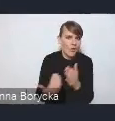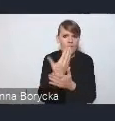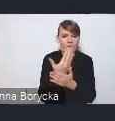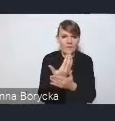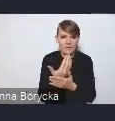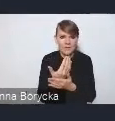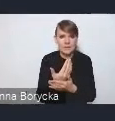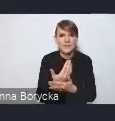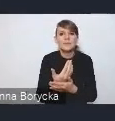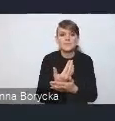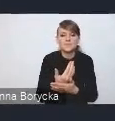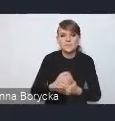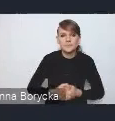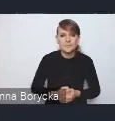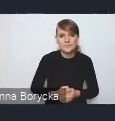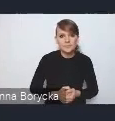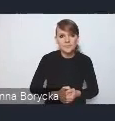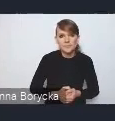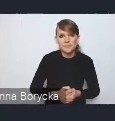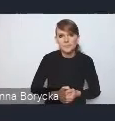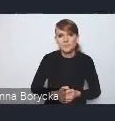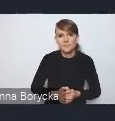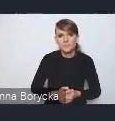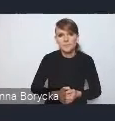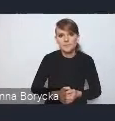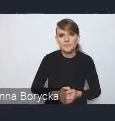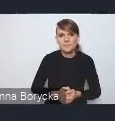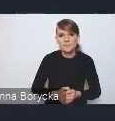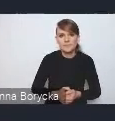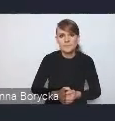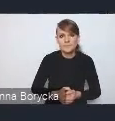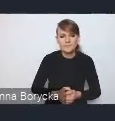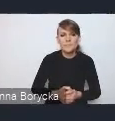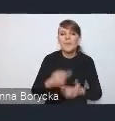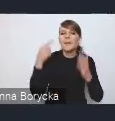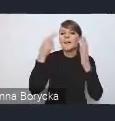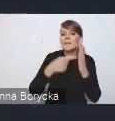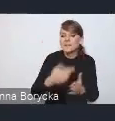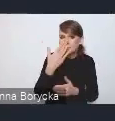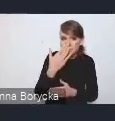jakimi są: "Miasto kompaktowe",